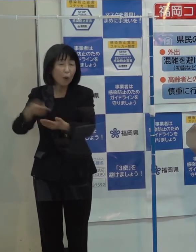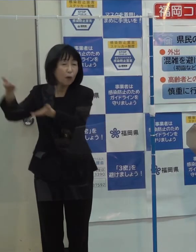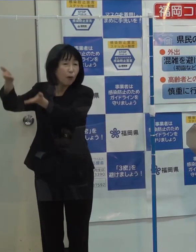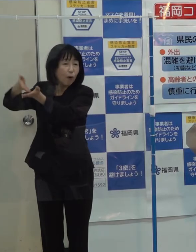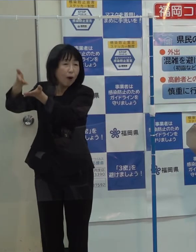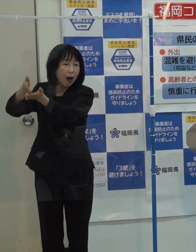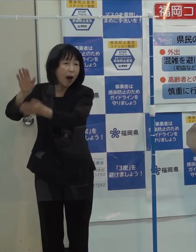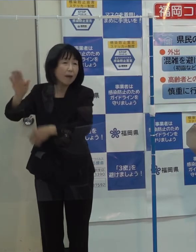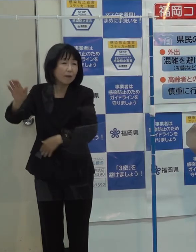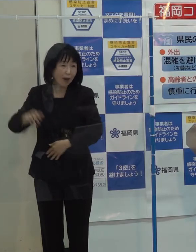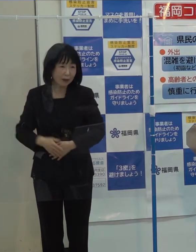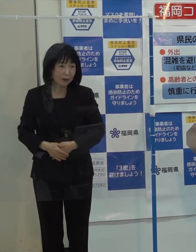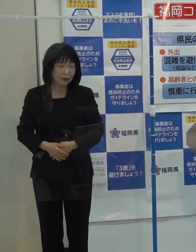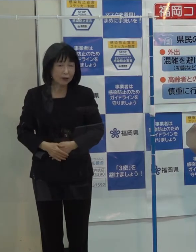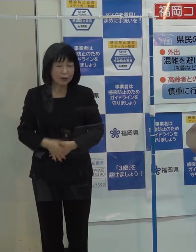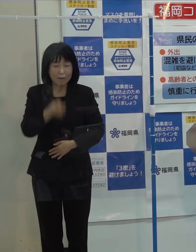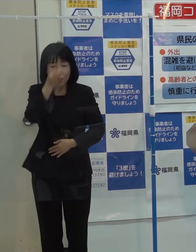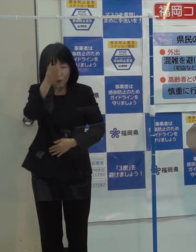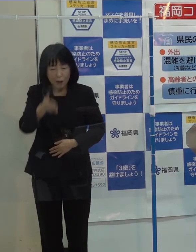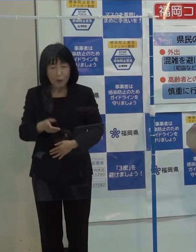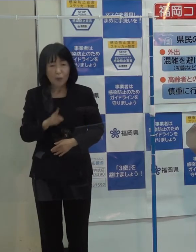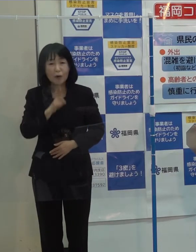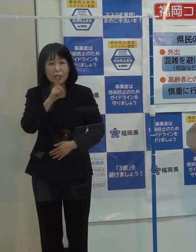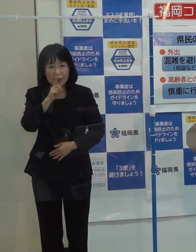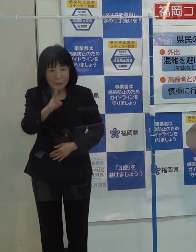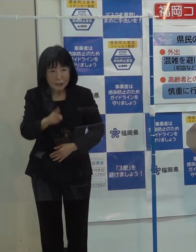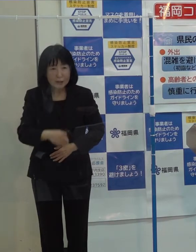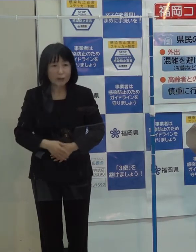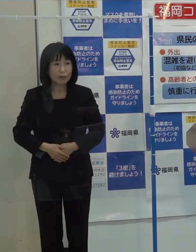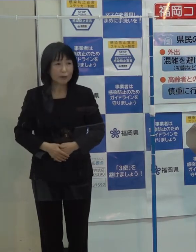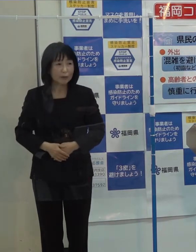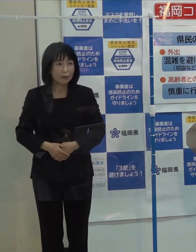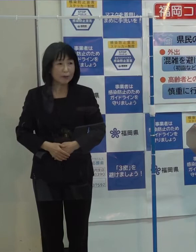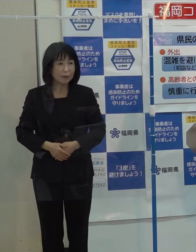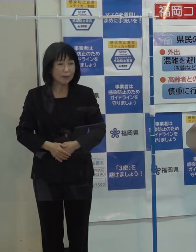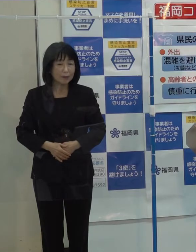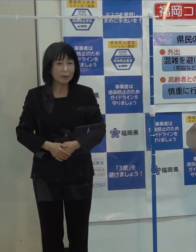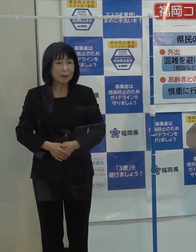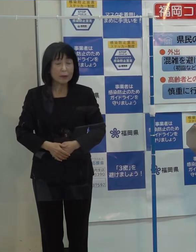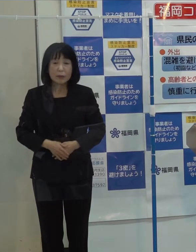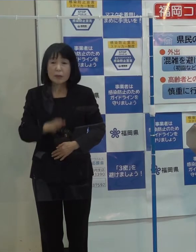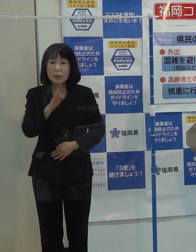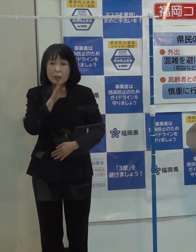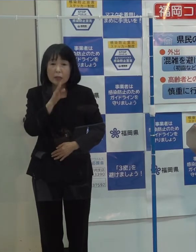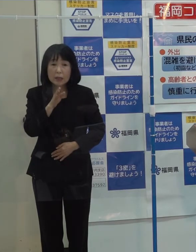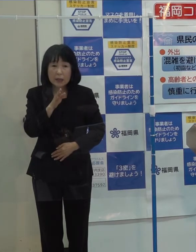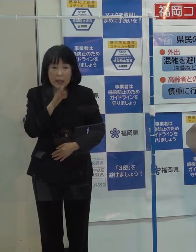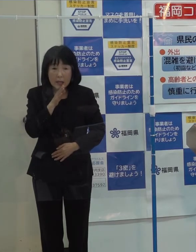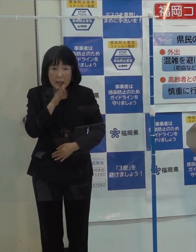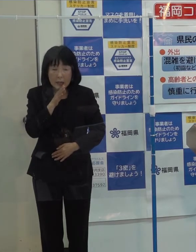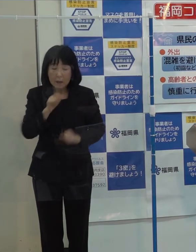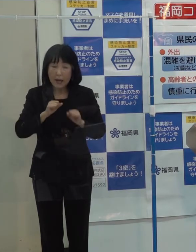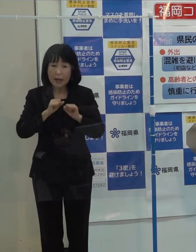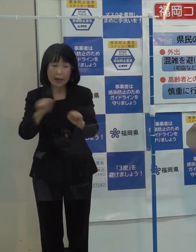その発言についてはおわびを申し上げるとともに 実際にそういうことにはしなかったわけです 実際問題としては実行しなかったわけです